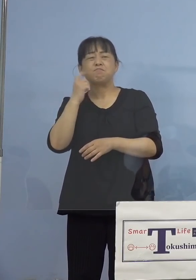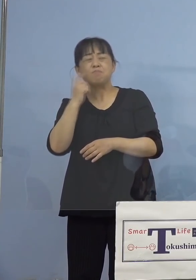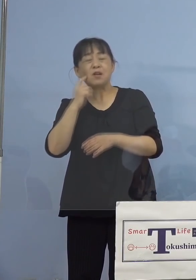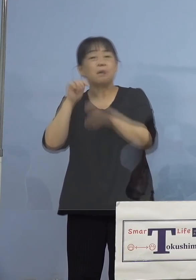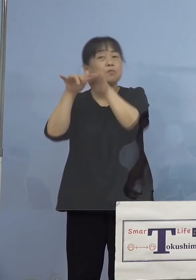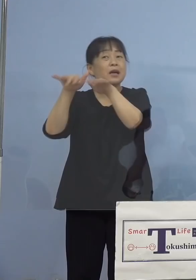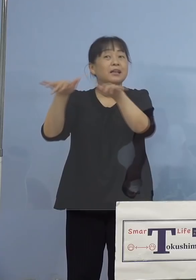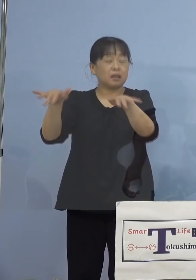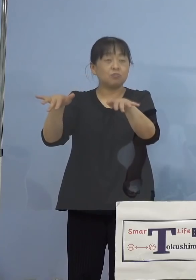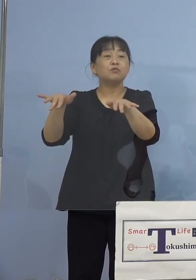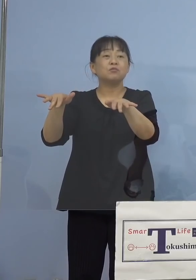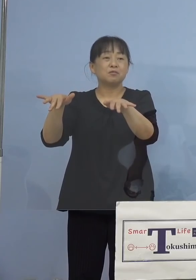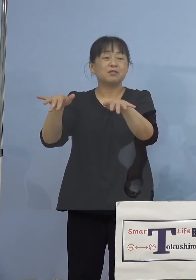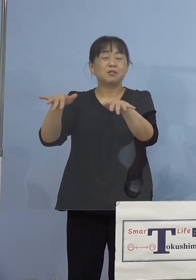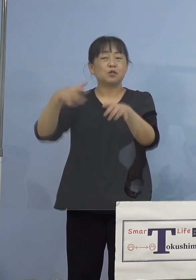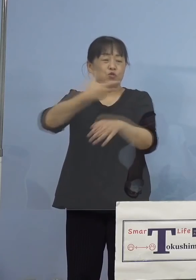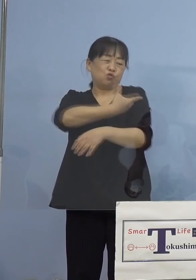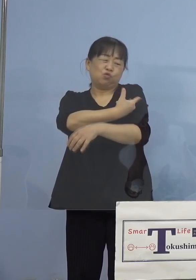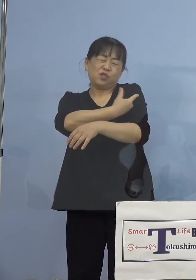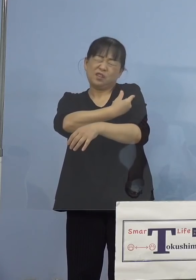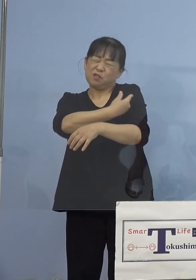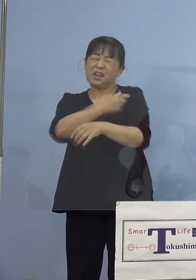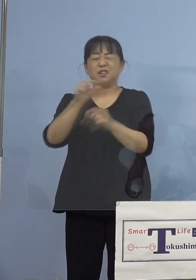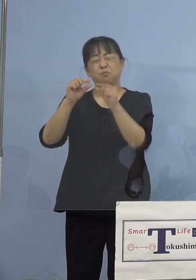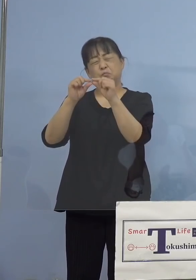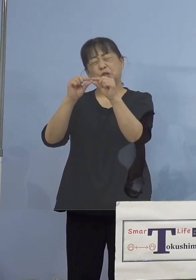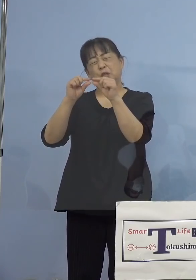その中にマイクロチップ なかなか入りませんよね